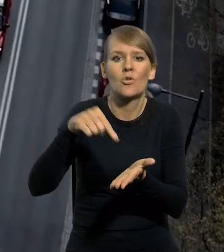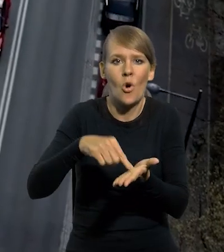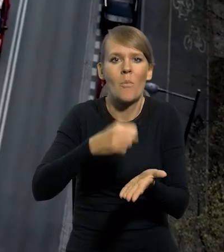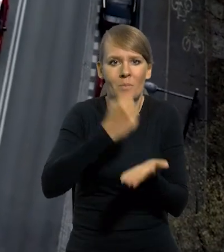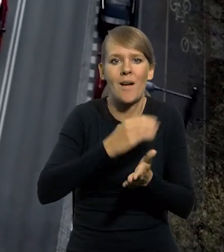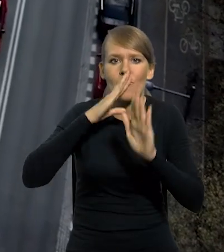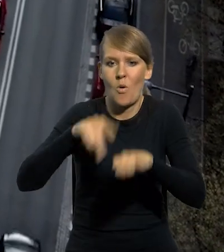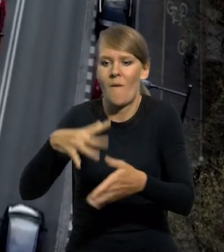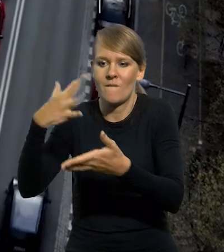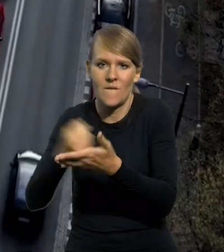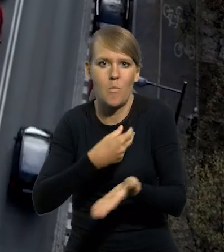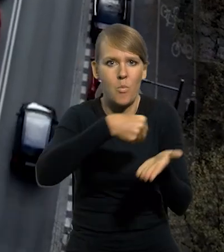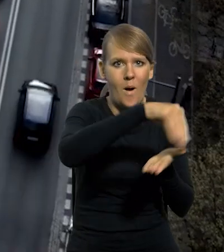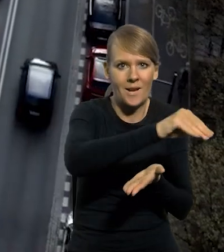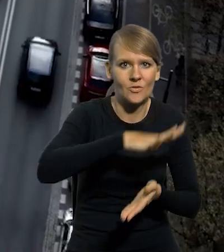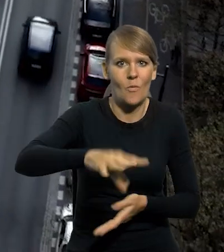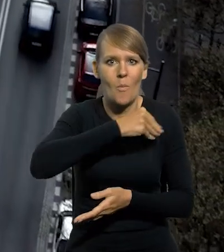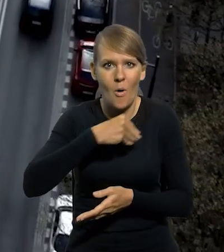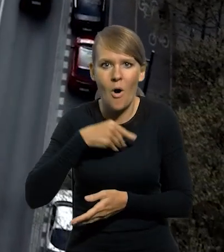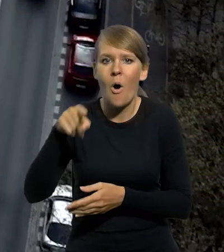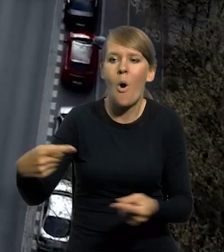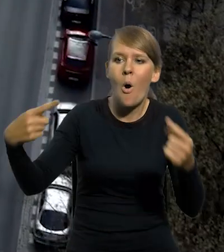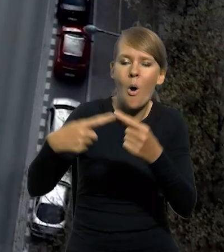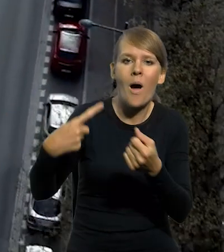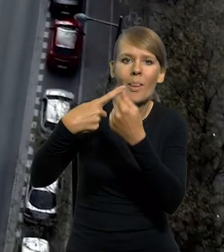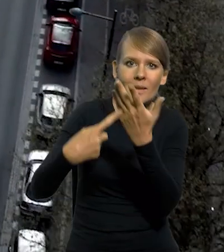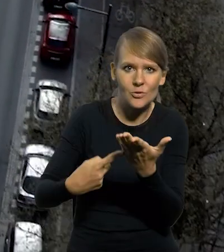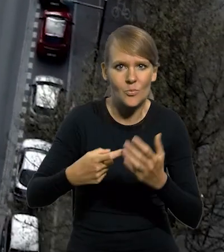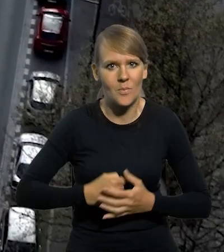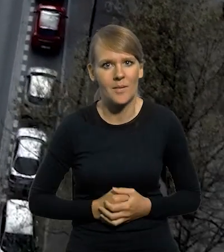środkami płatniczymi w Polsce, w odpowiedniej liczbie i strukturze nominałowej.